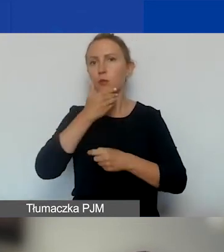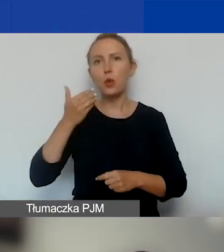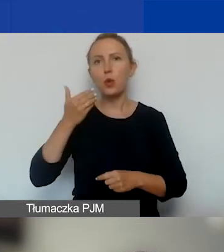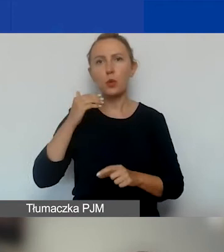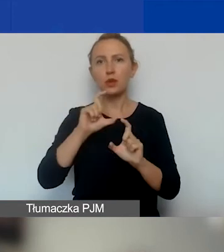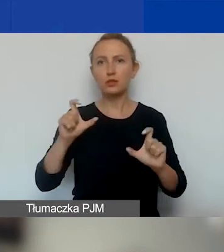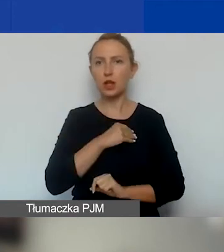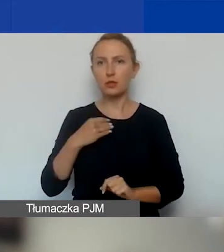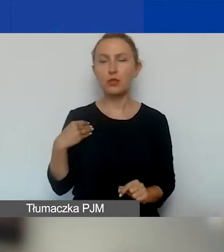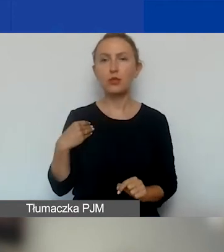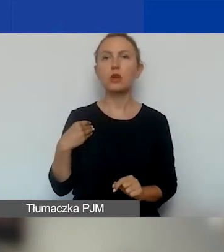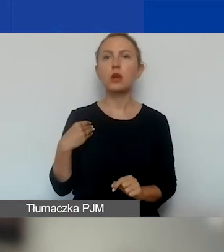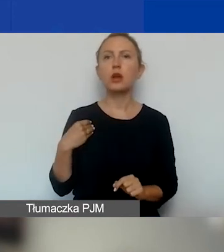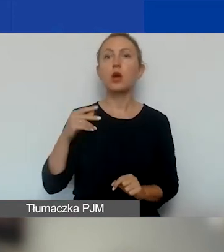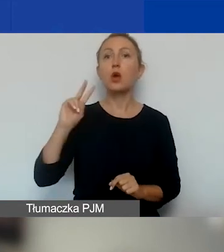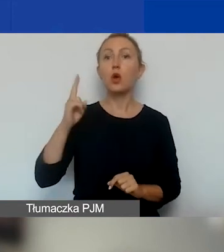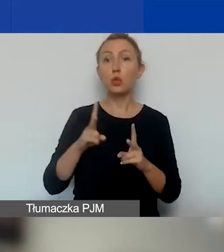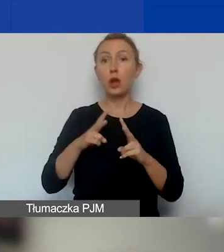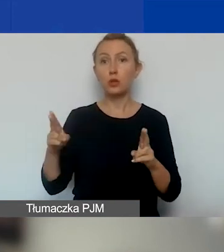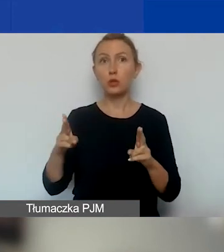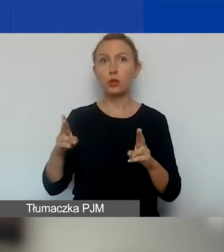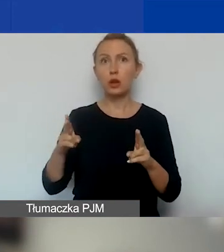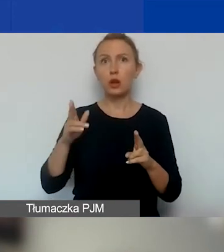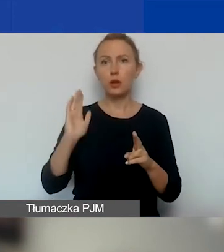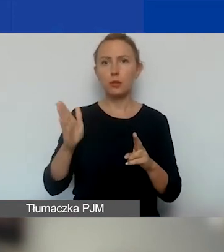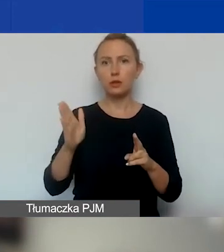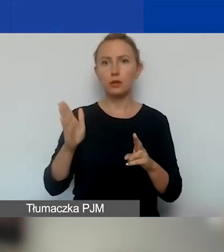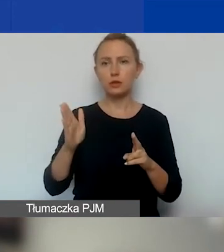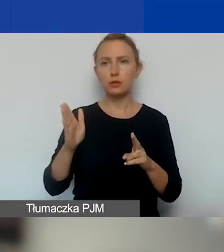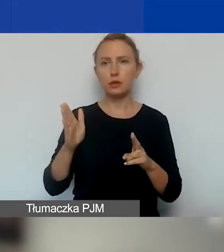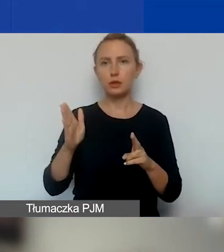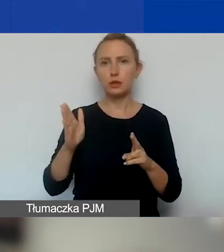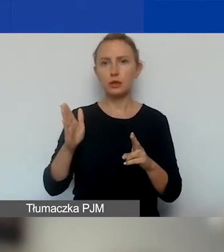O drugiej turze będziemy państwa informować